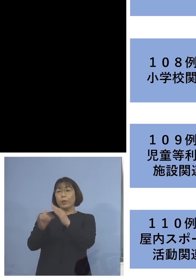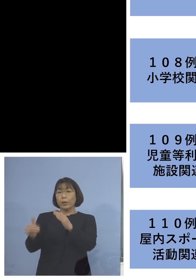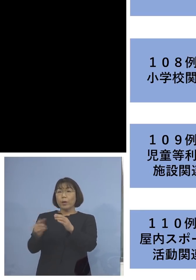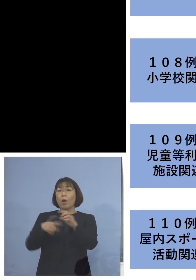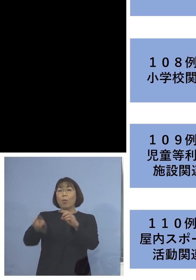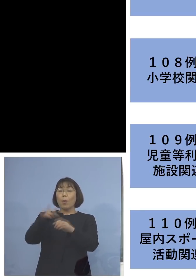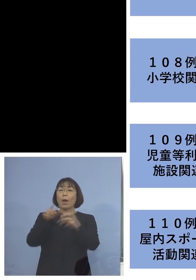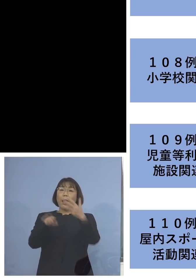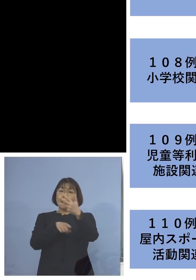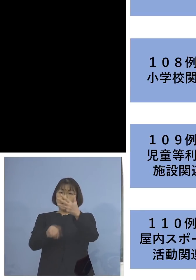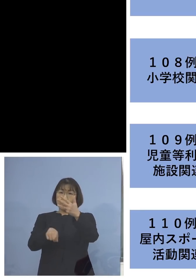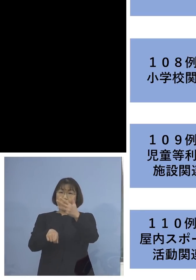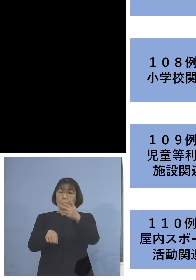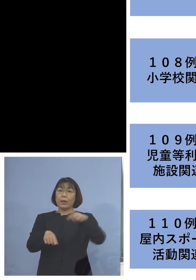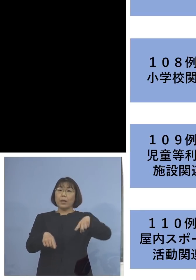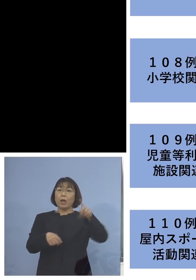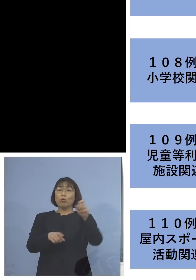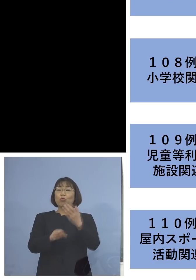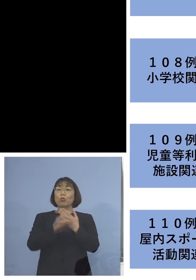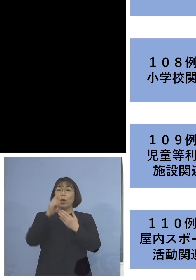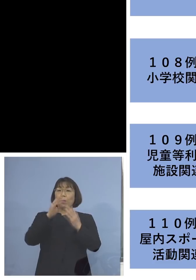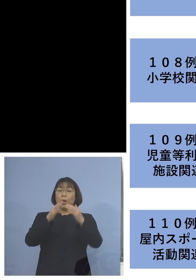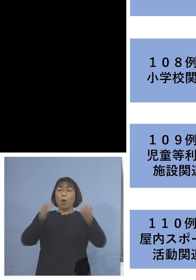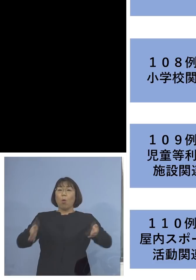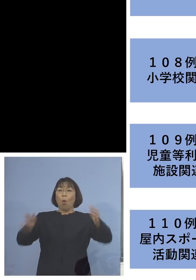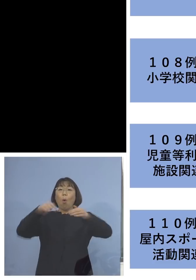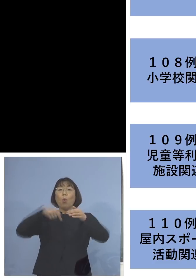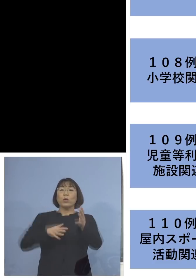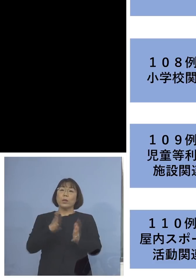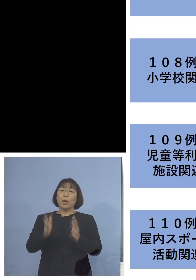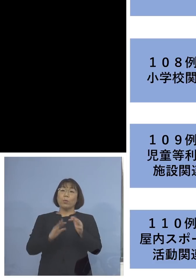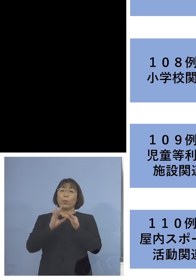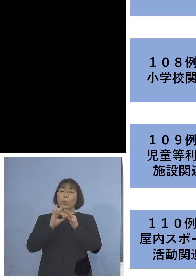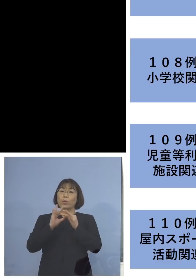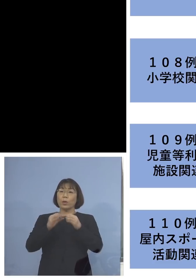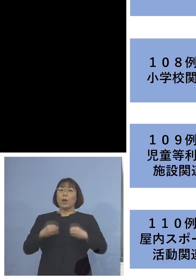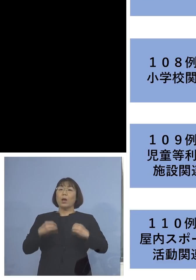そして「110例目屋内スポーツ活動 関連クラスター」、こちらは